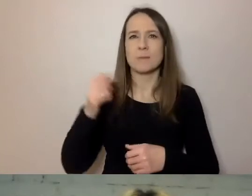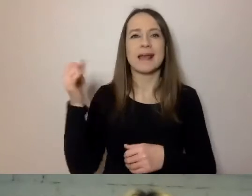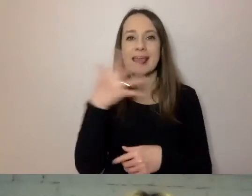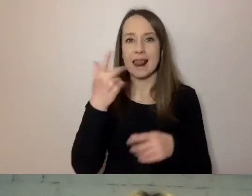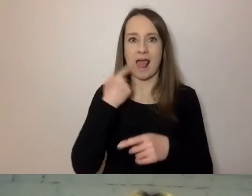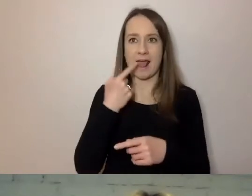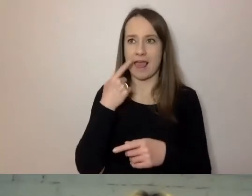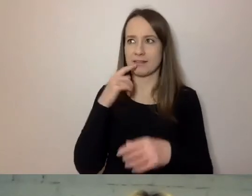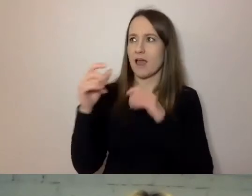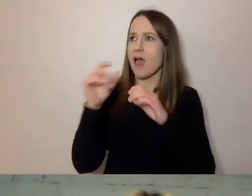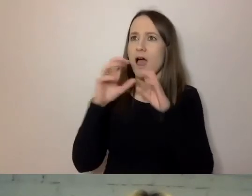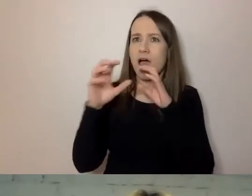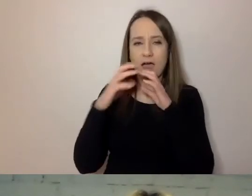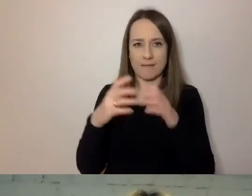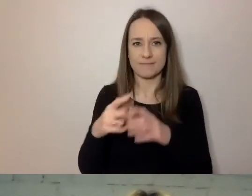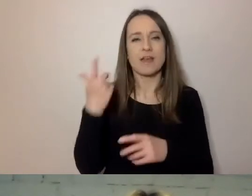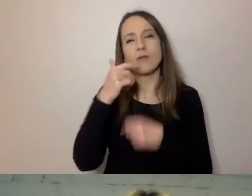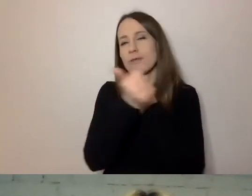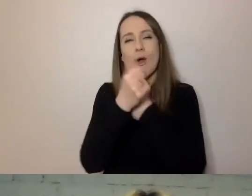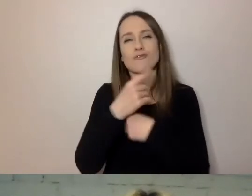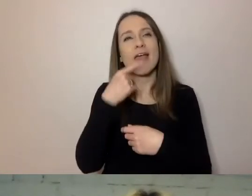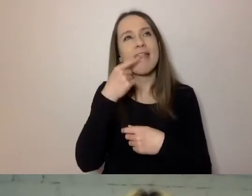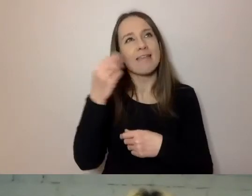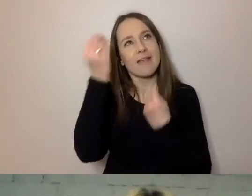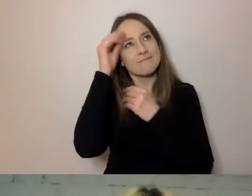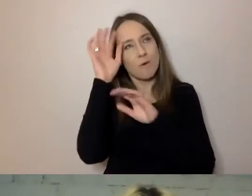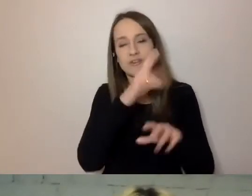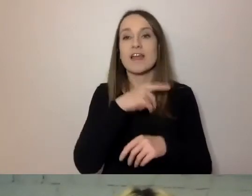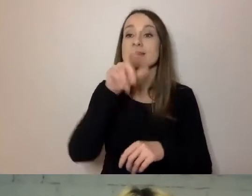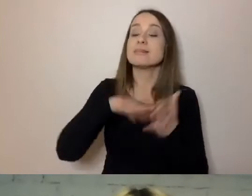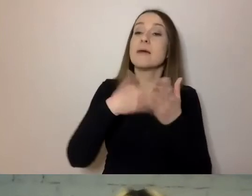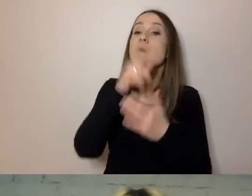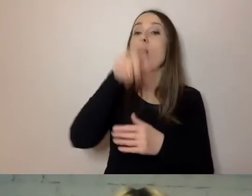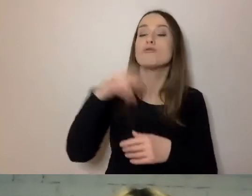Pomijam języki wyuczone, kiedy osoba głucha musi się nauczyć polskiego,